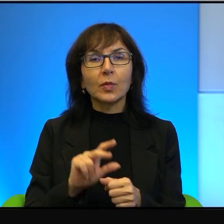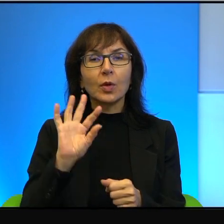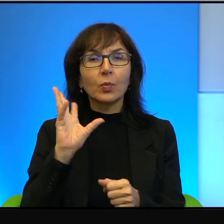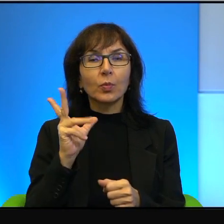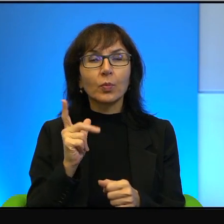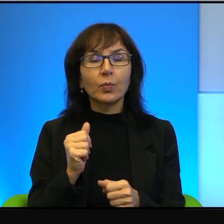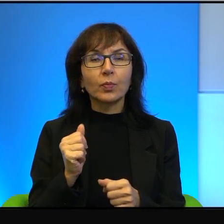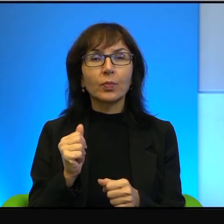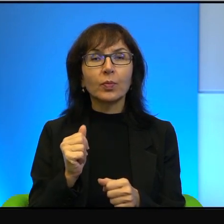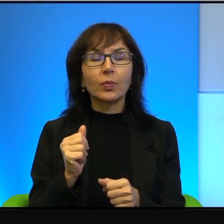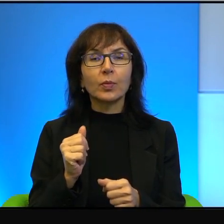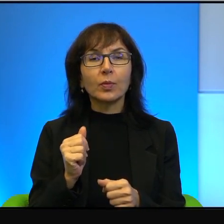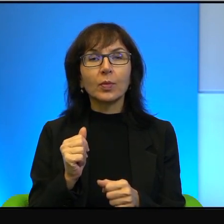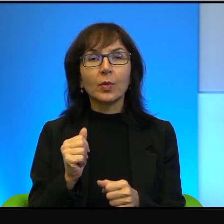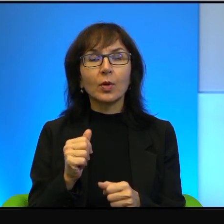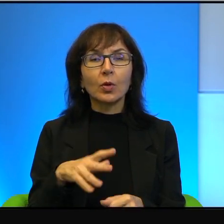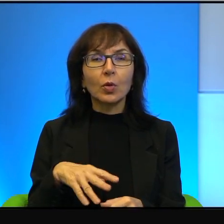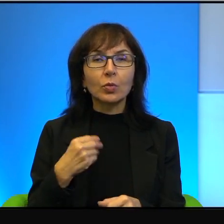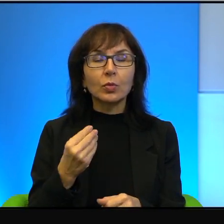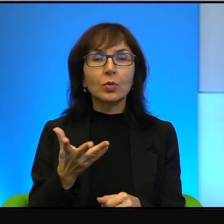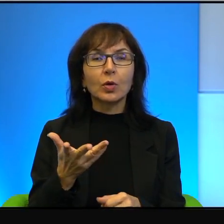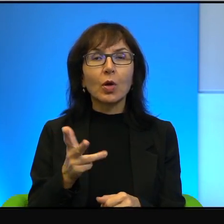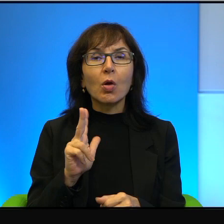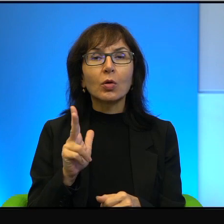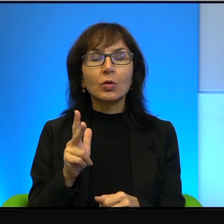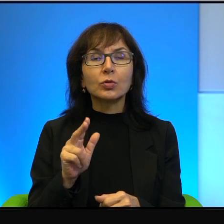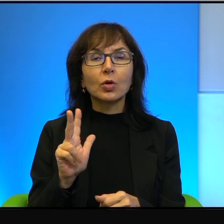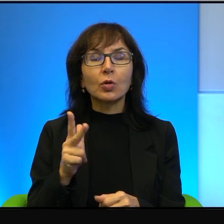taki ktoś, kto nie dostrzega realiów świata,